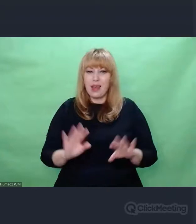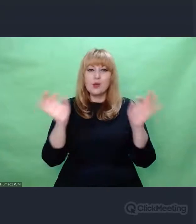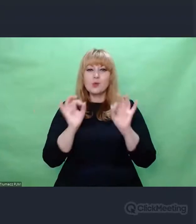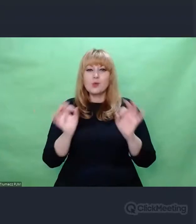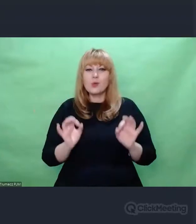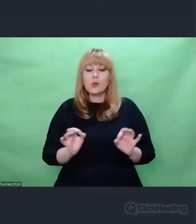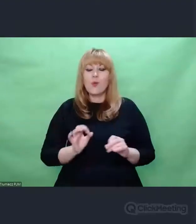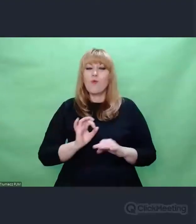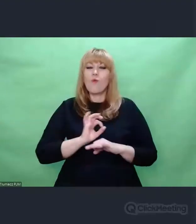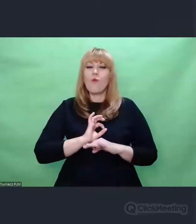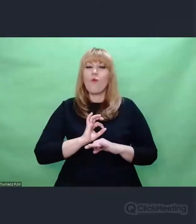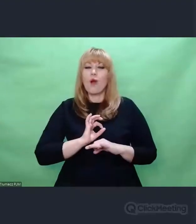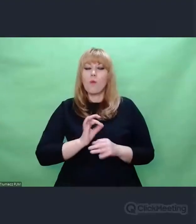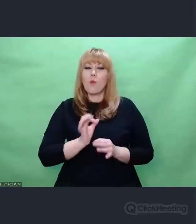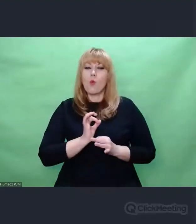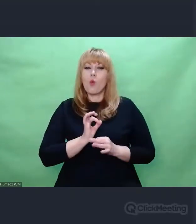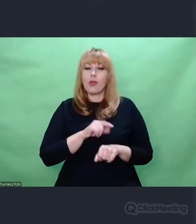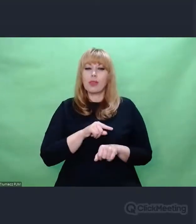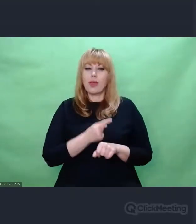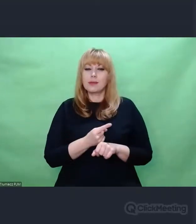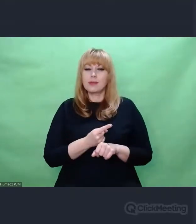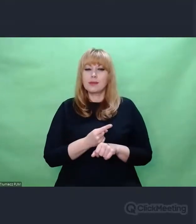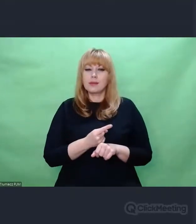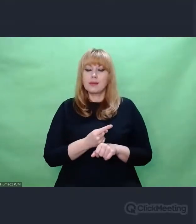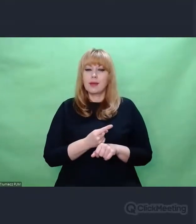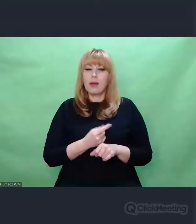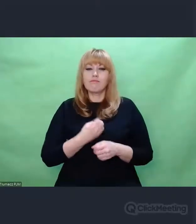artystyczną ekspresję.